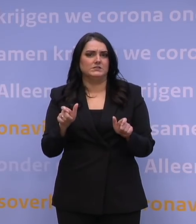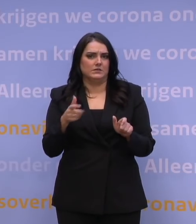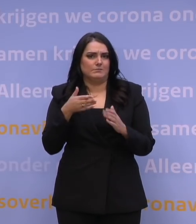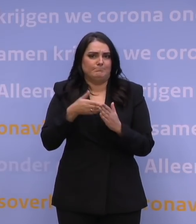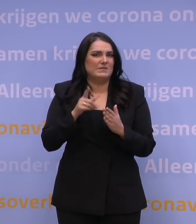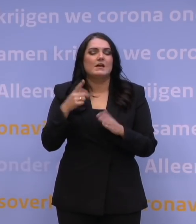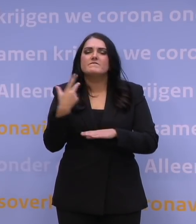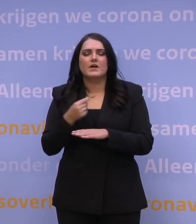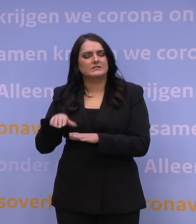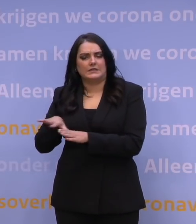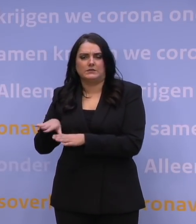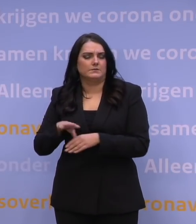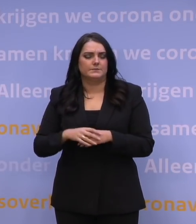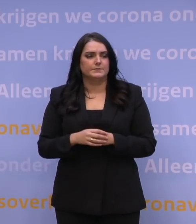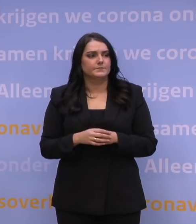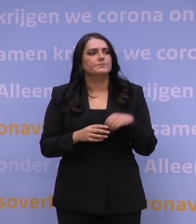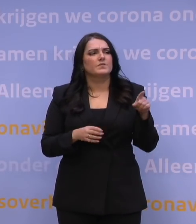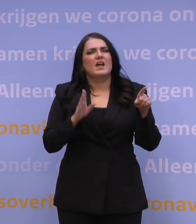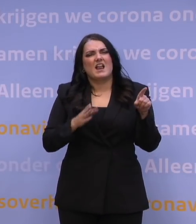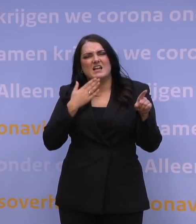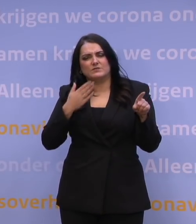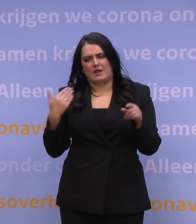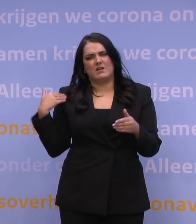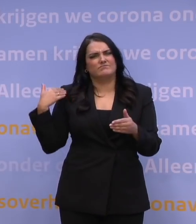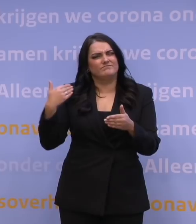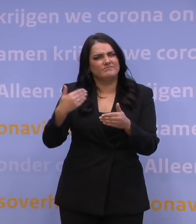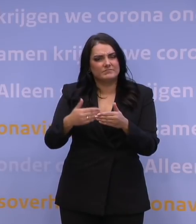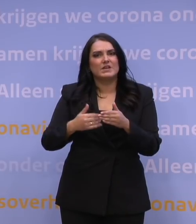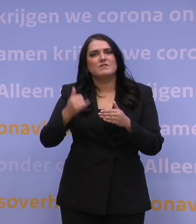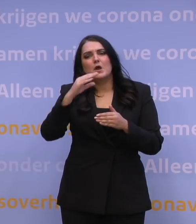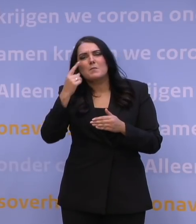Nog één vraag. Het is de laatste tijd veel gegaan over de langetermijnstrategie.